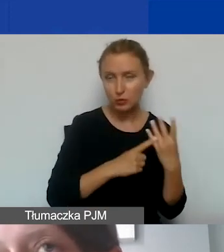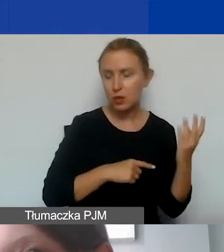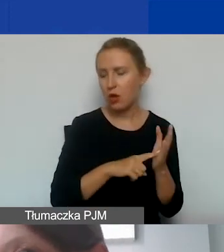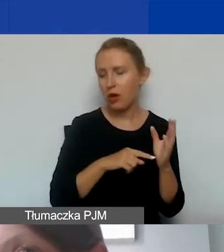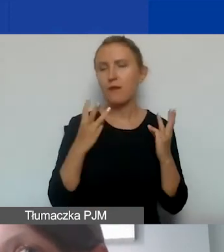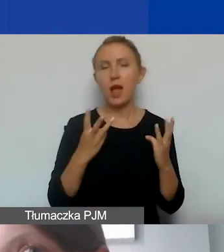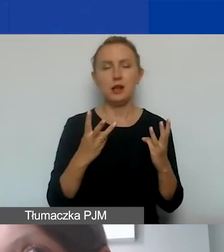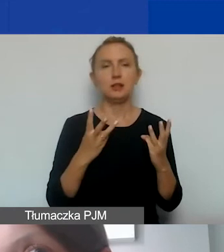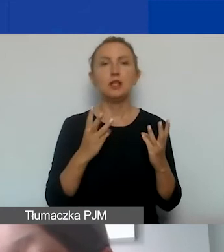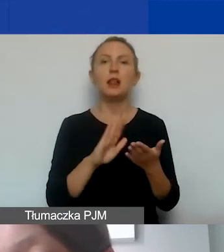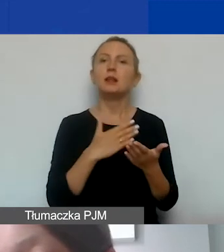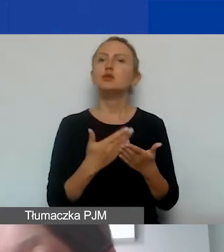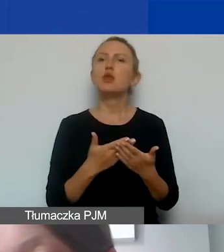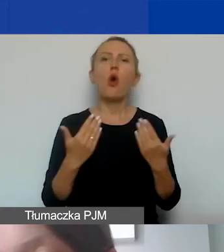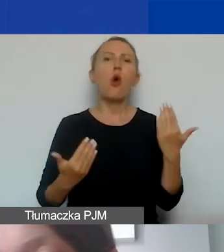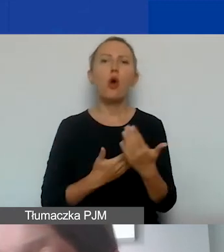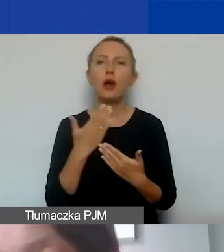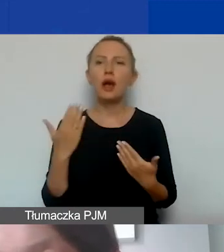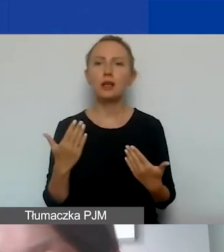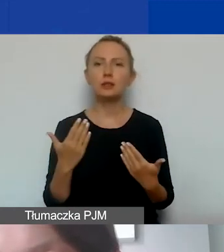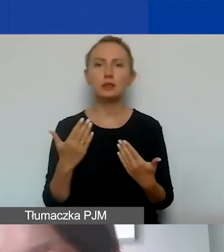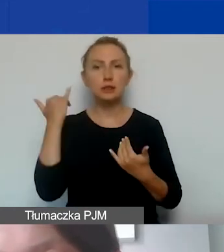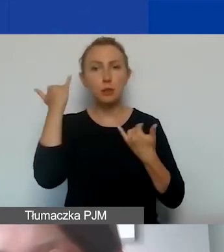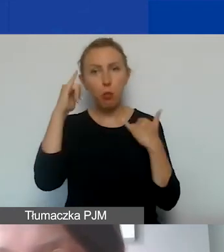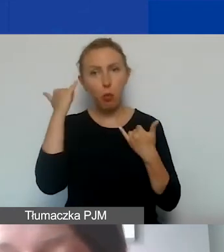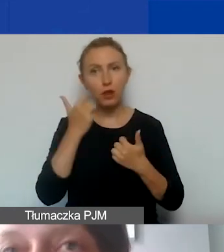że jeżeli okazałoby się, że błędnie zdefiniujemy personel,